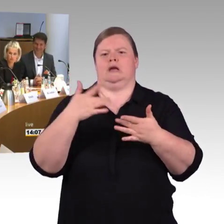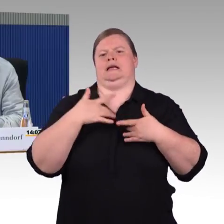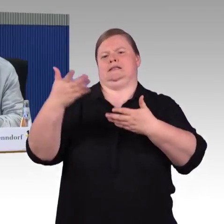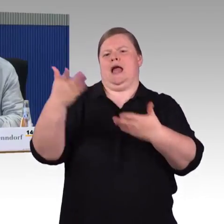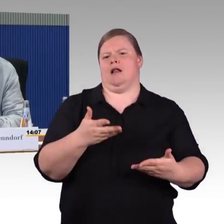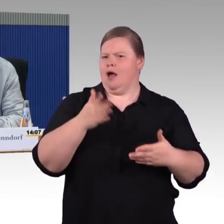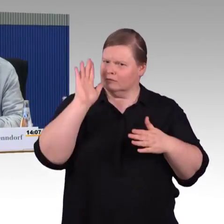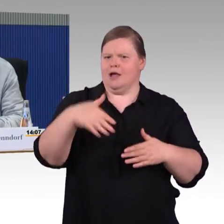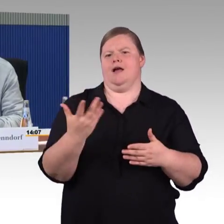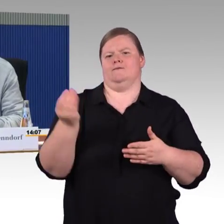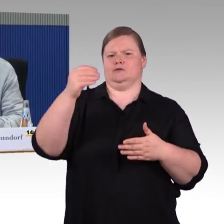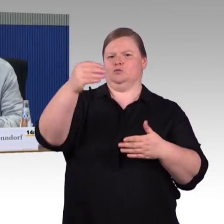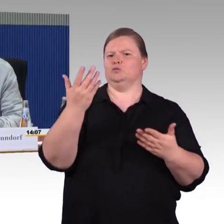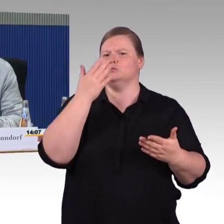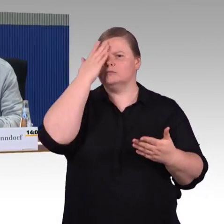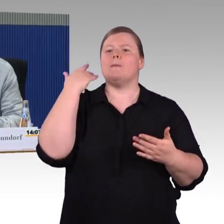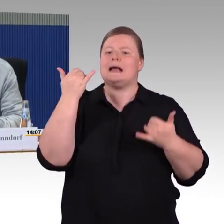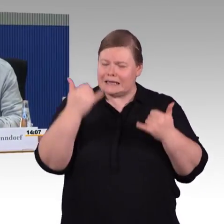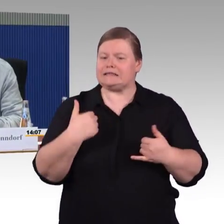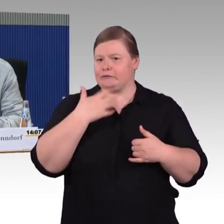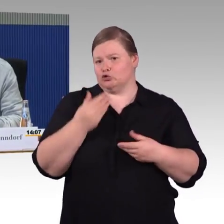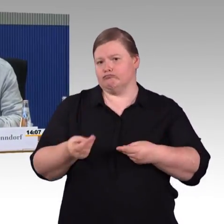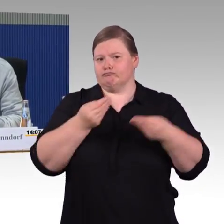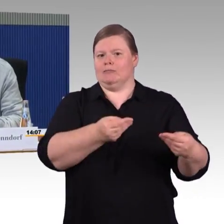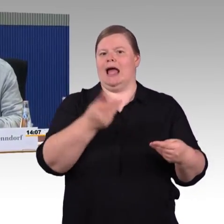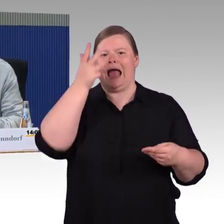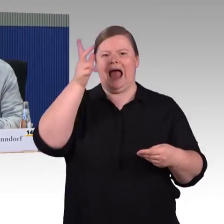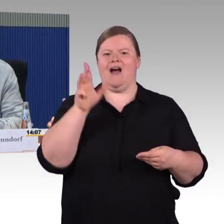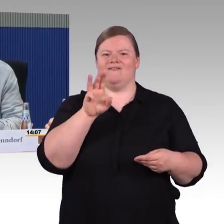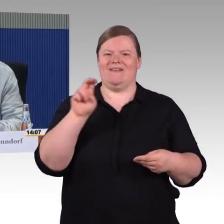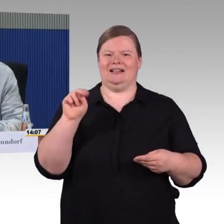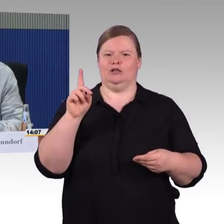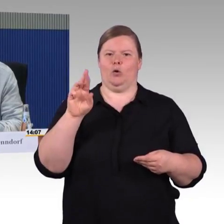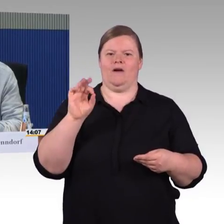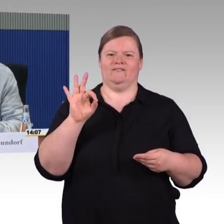(Rednerwechsel) Ich bin angeblich einer dieser Initiatoren, das heißt, es war eigentlich eine Verzweiflungstat,